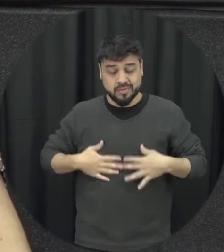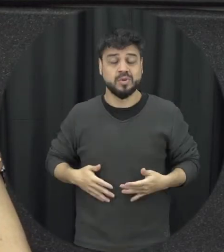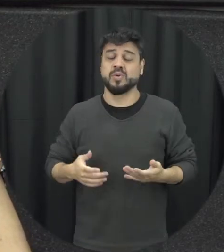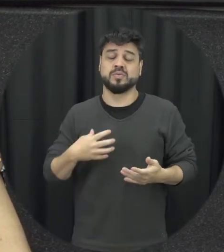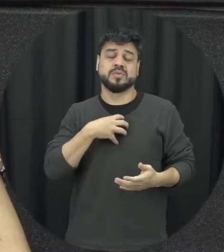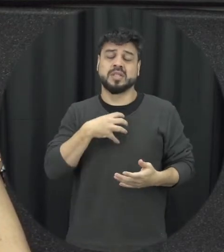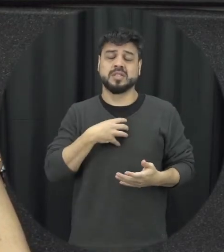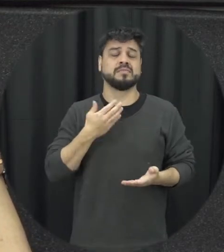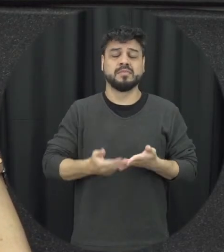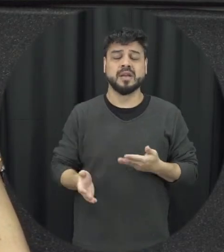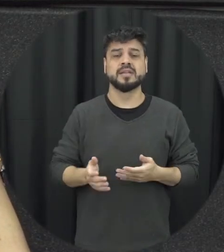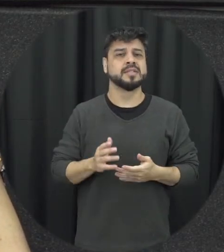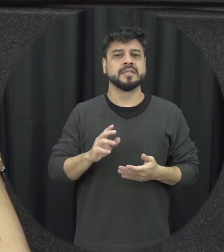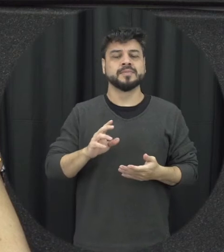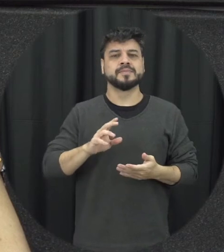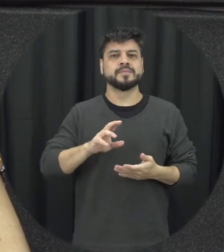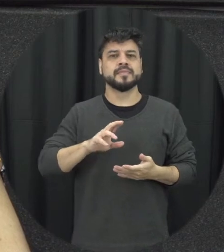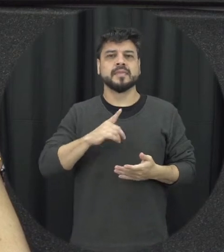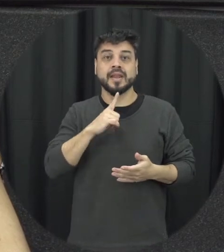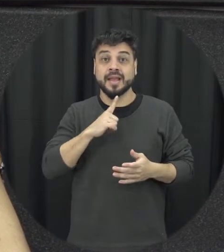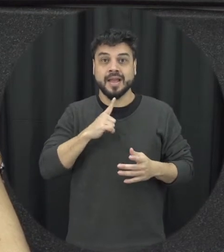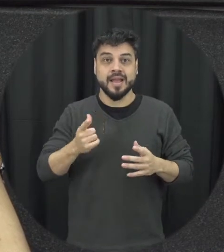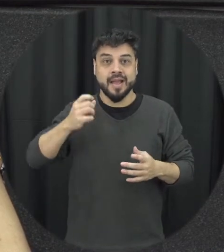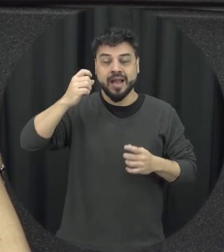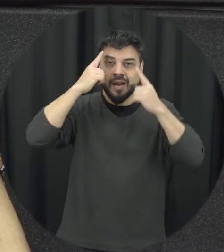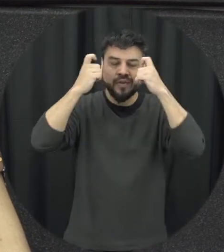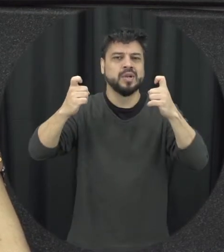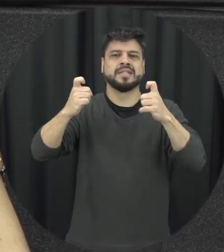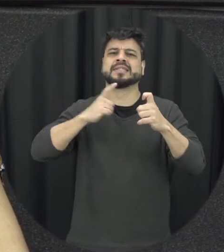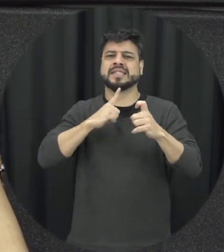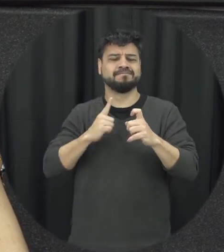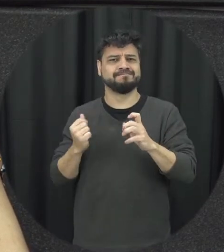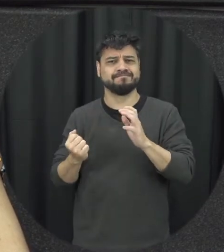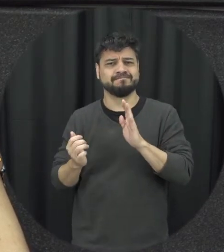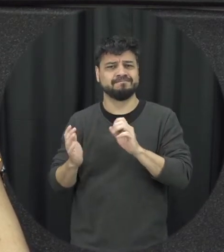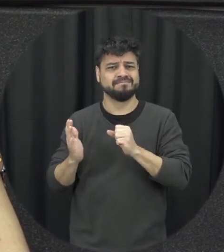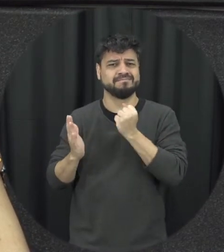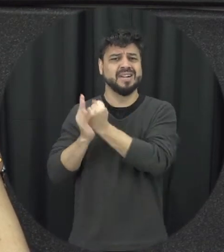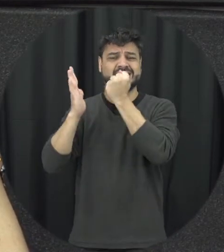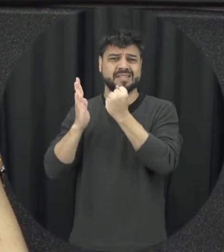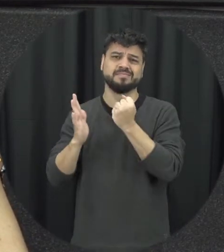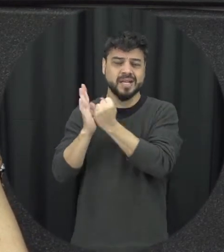muitas vezes acontece então é a Valley só deixa marcas profundas a pessoa que sofre violência e